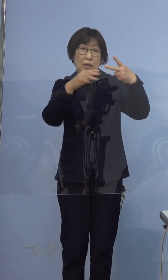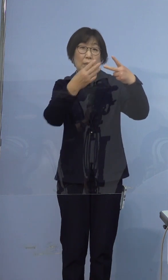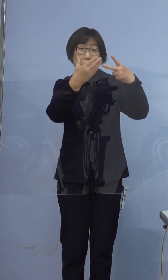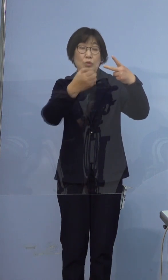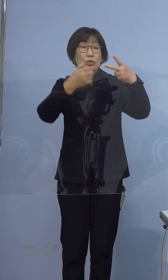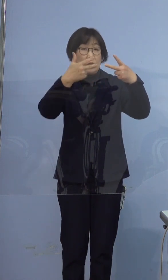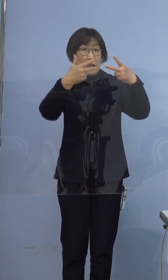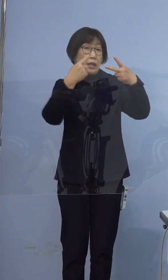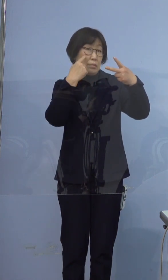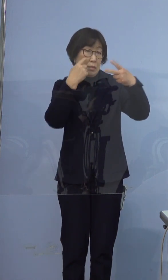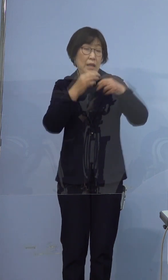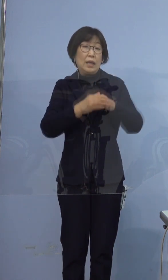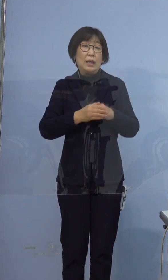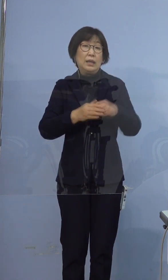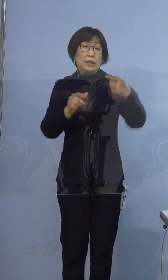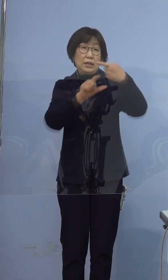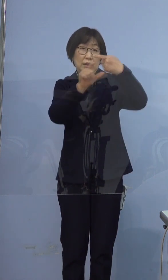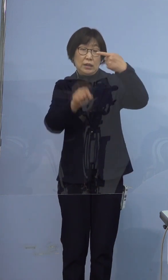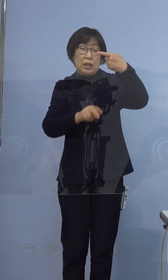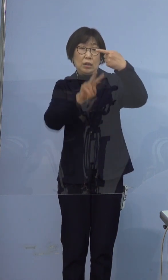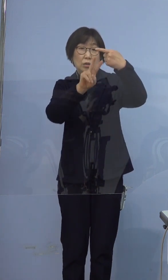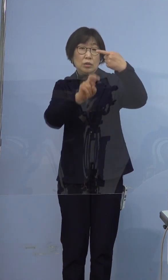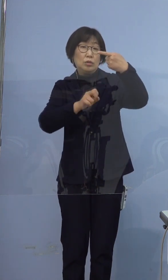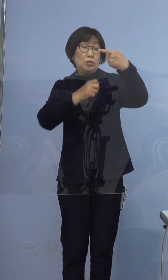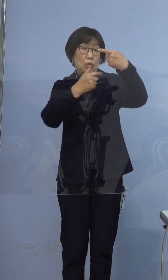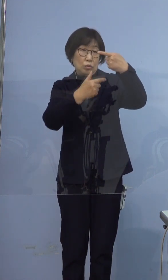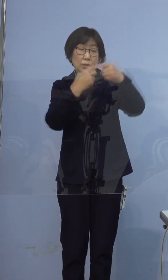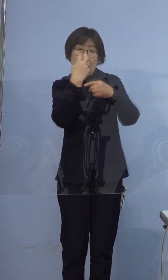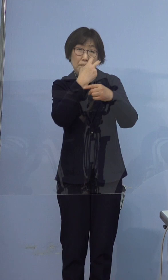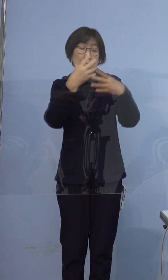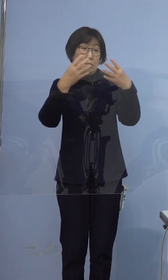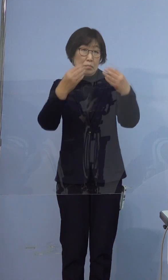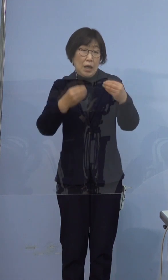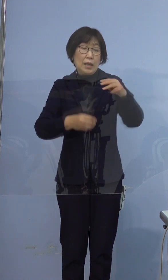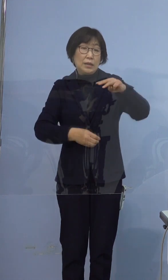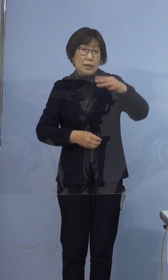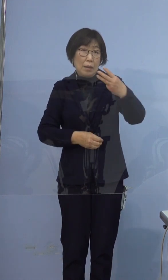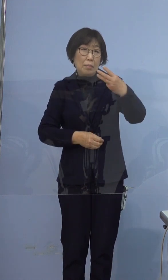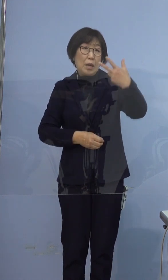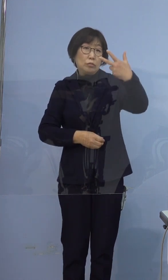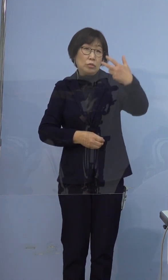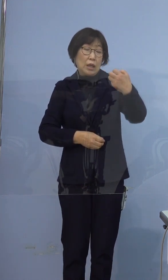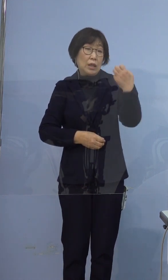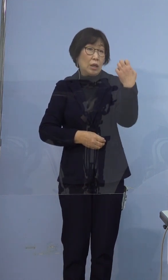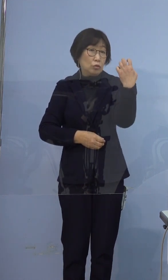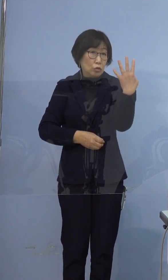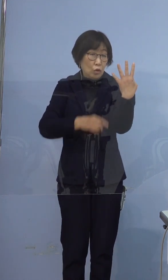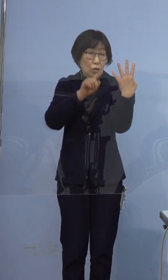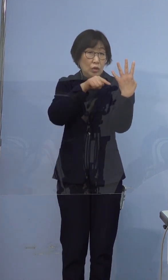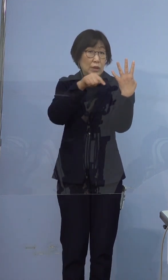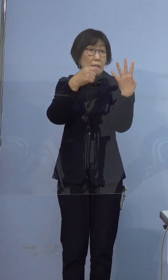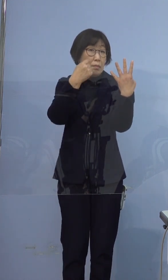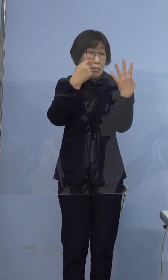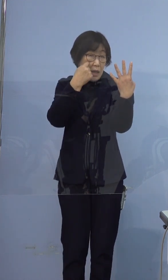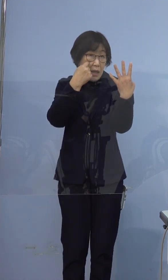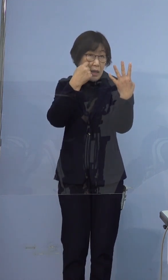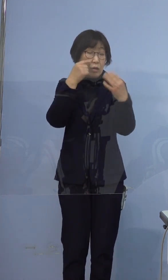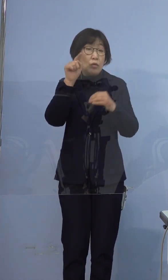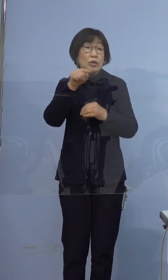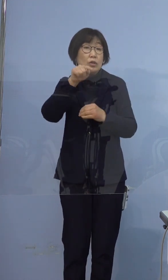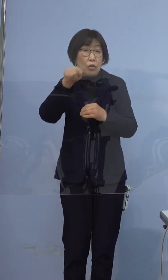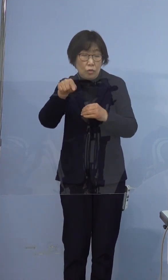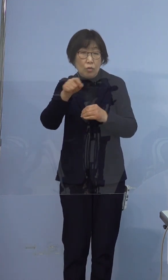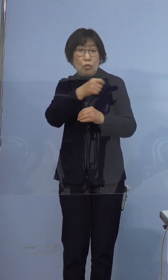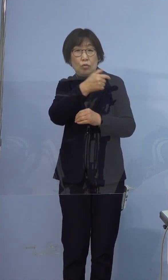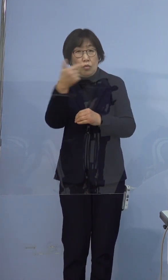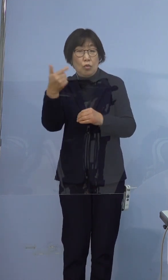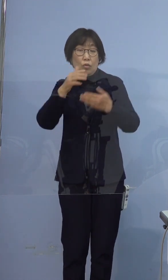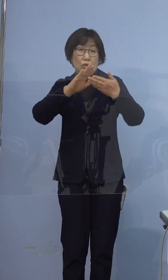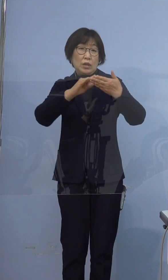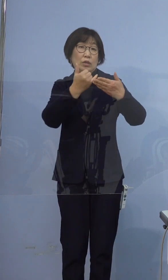1月26日に陽性が確認された 374例目の方の濃厚接触者にあたる方です